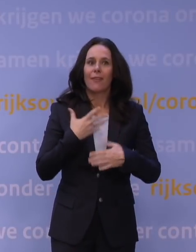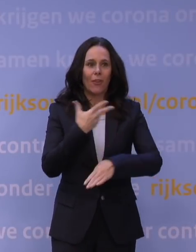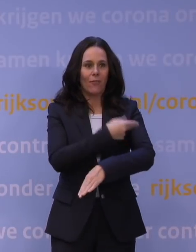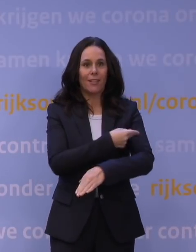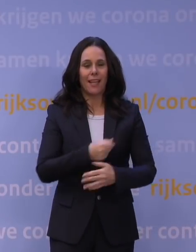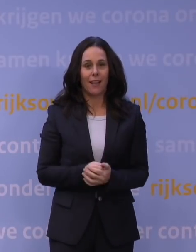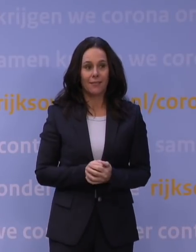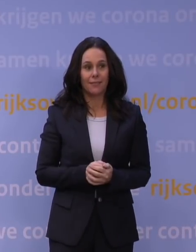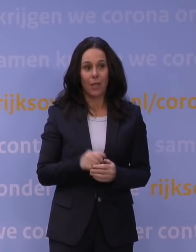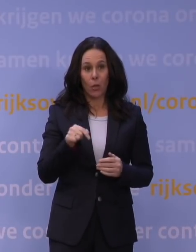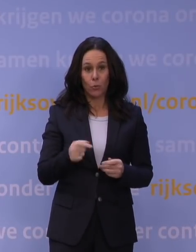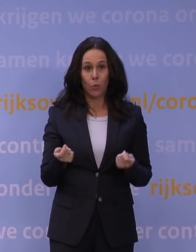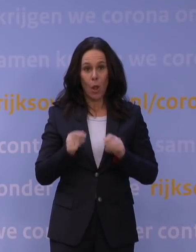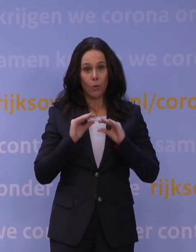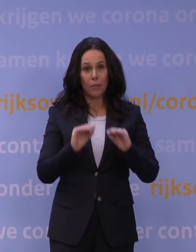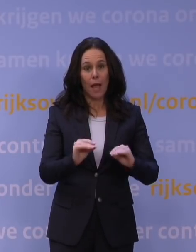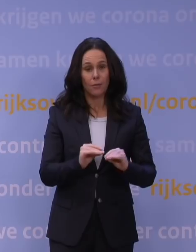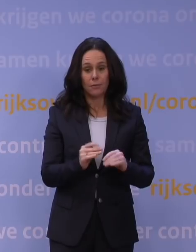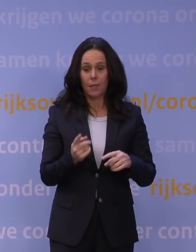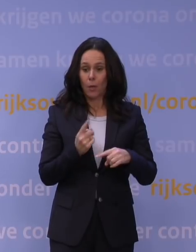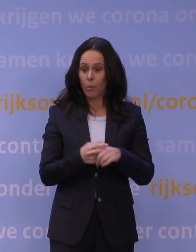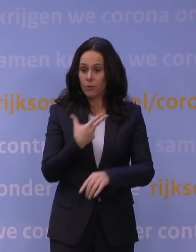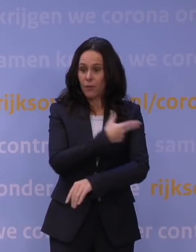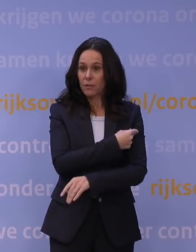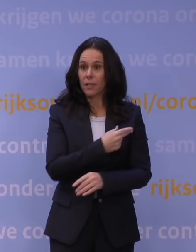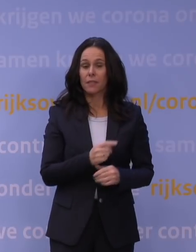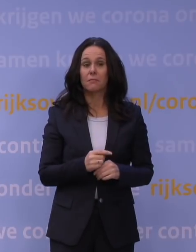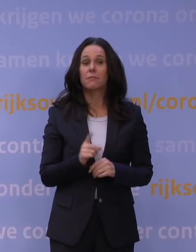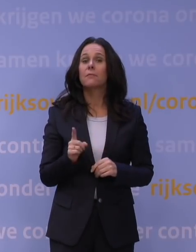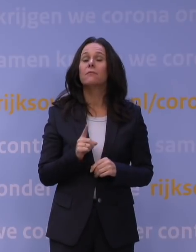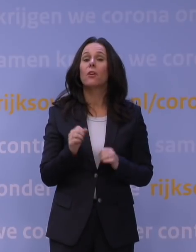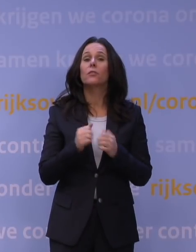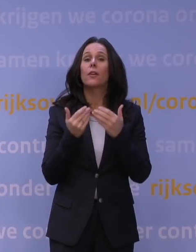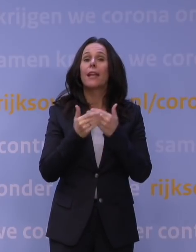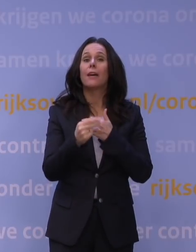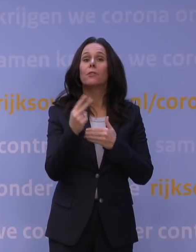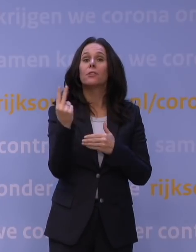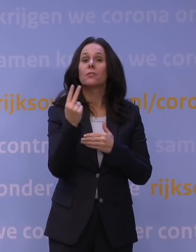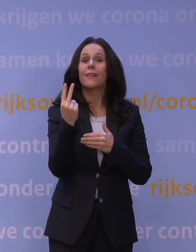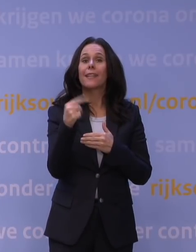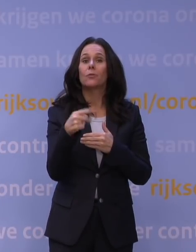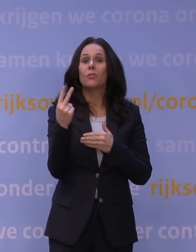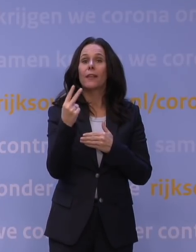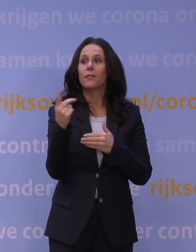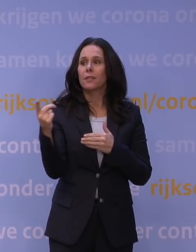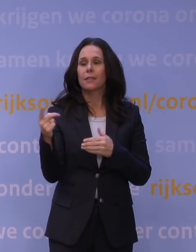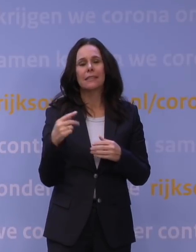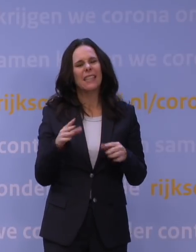We zitten nu in een lockdown, met een vaccin. Wat voor jaar hoopt u dat 2022 wordt? Ik ben even gestopt met voorspellingen doen.